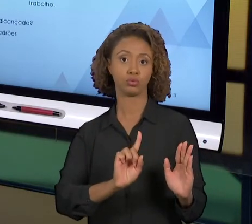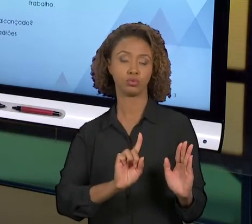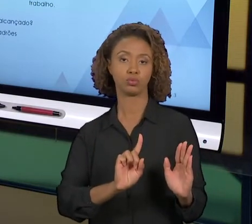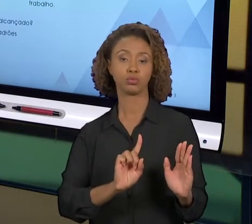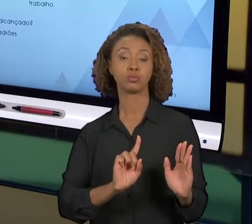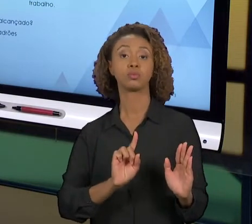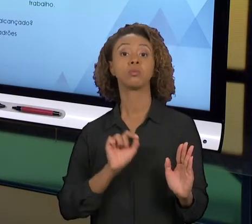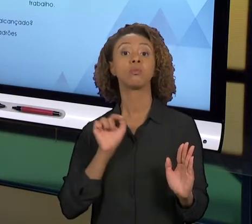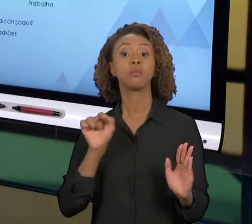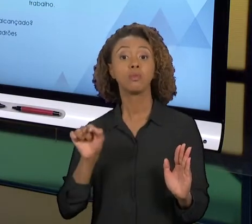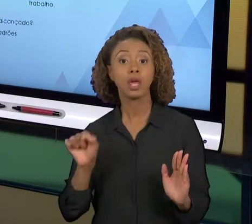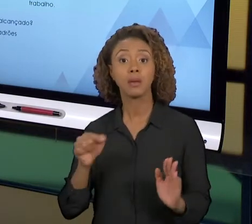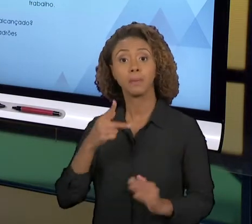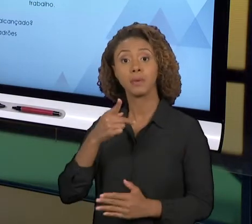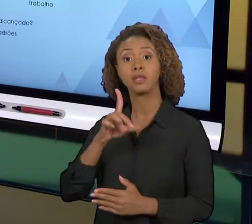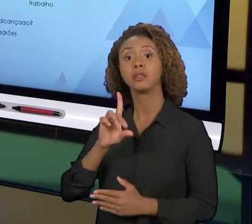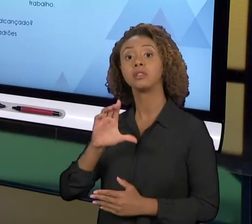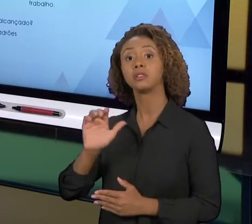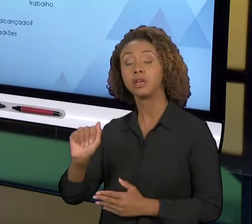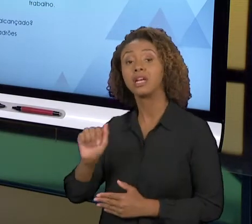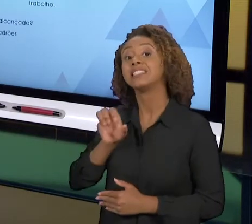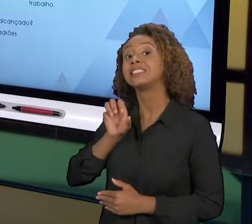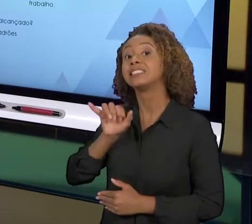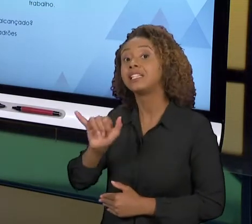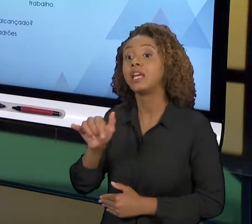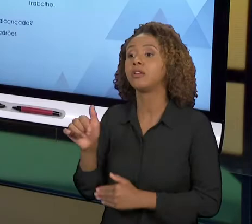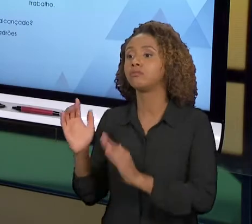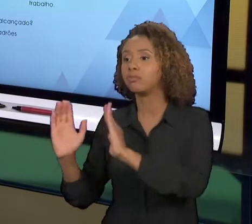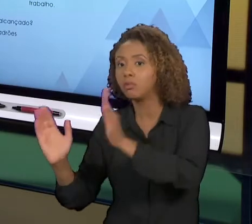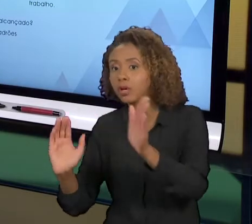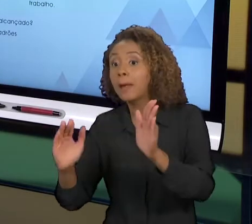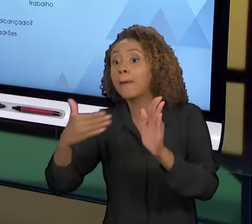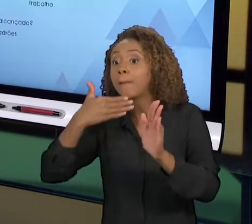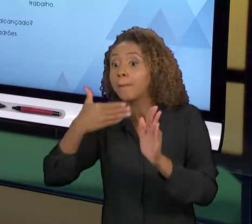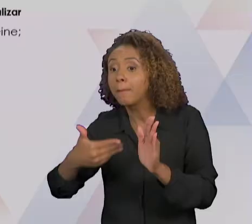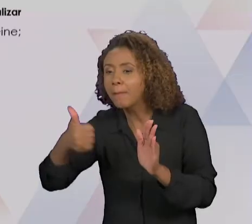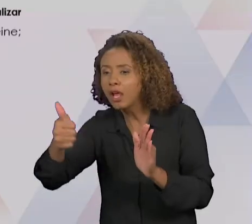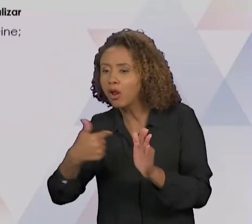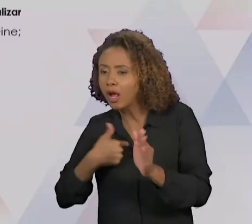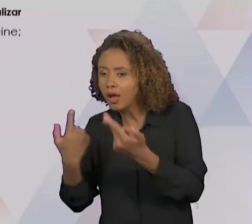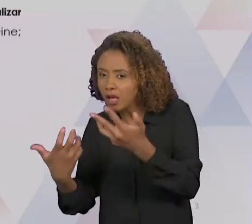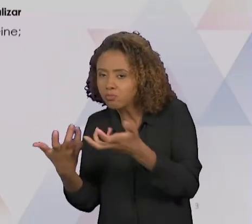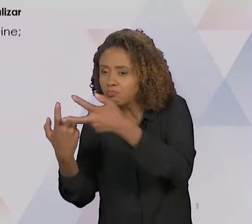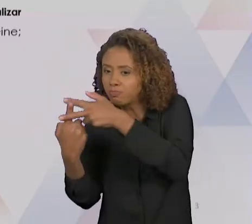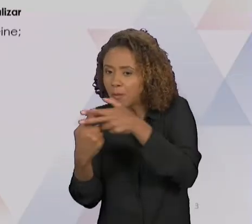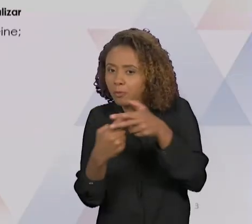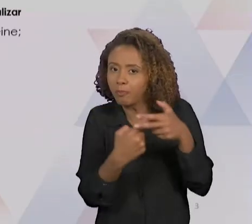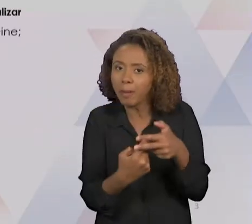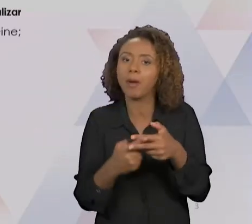REALIZAR A MELHORIA NO PROCESSO. NO ELEMENTO "PLAN", DE PLANEJAR, AQUI A GENTE VAI DEFINIR AS